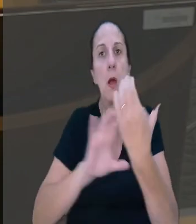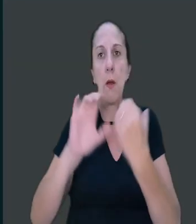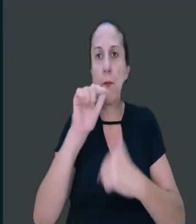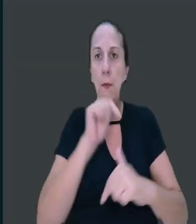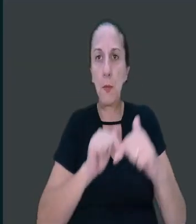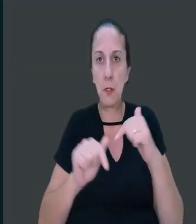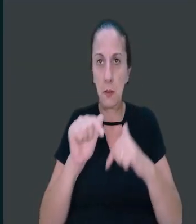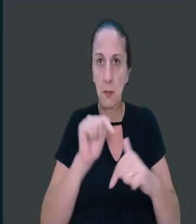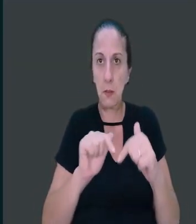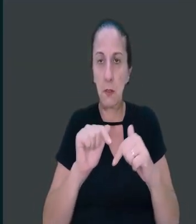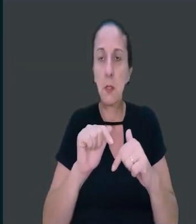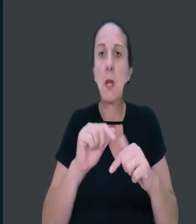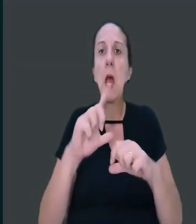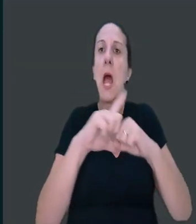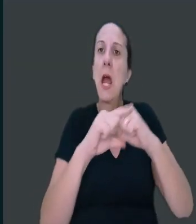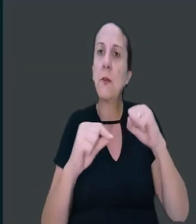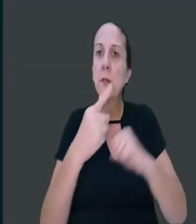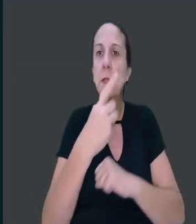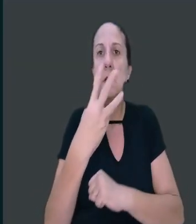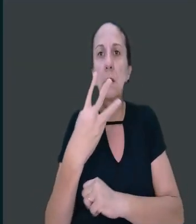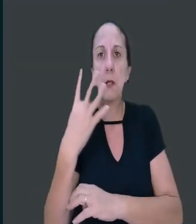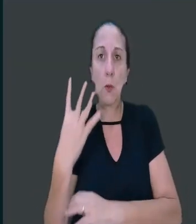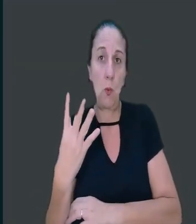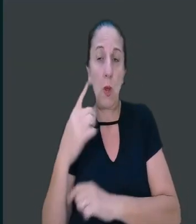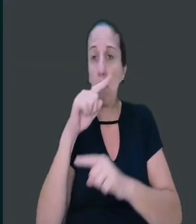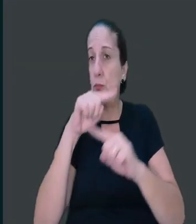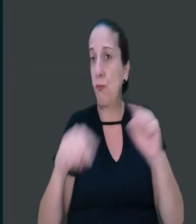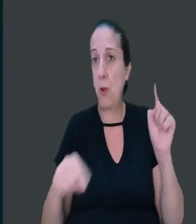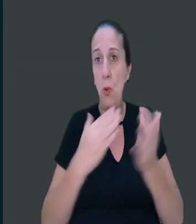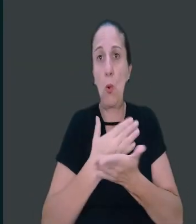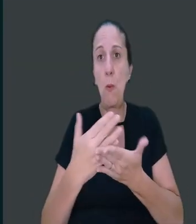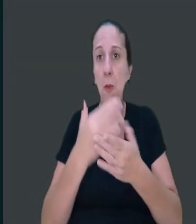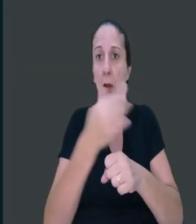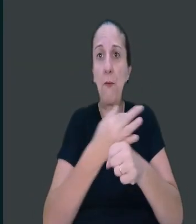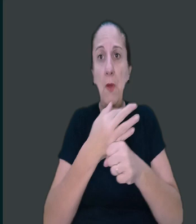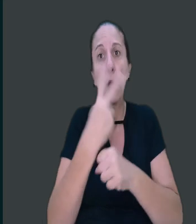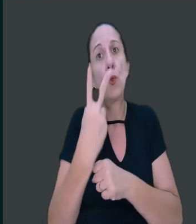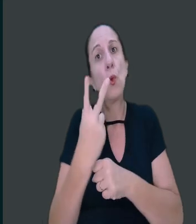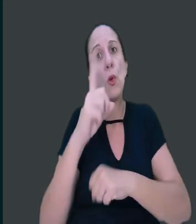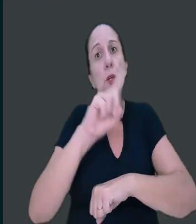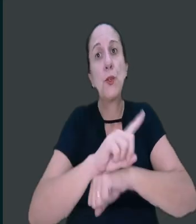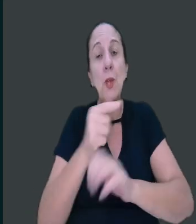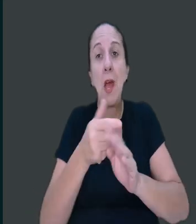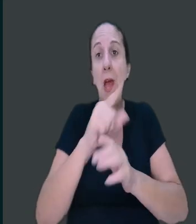O artigo 134 veda o início das férias dois dias antes de feriado